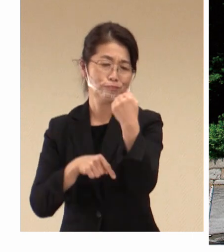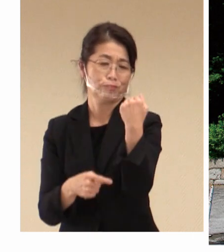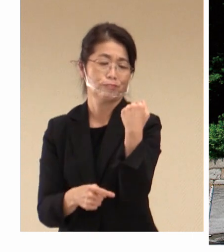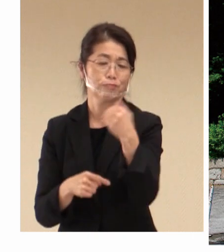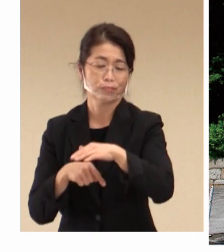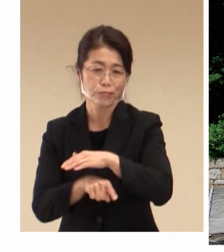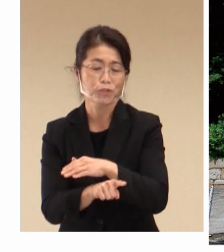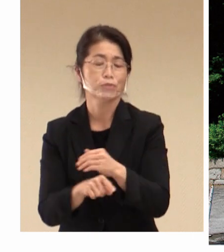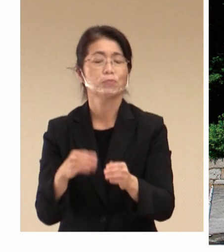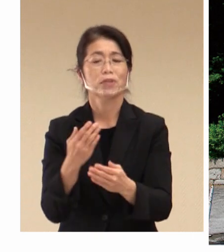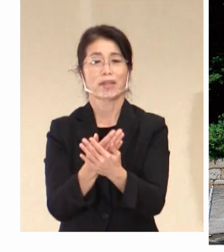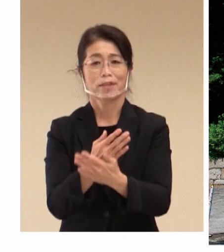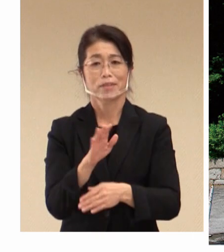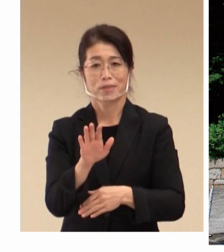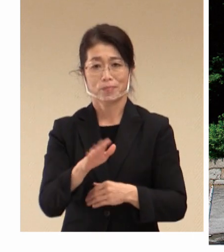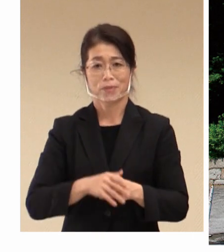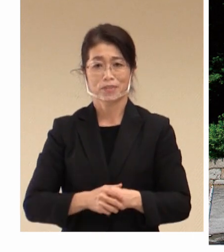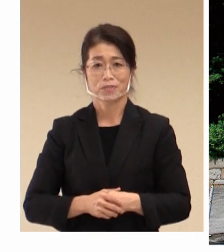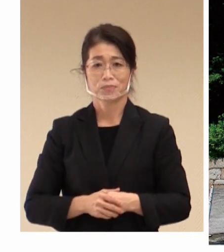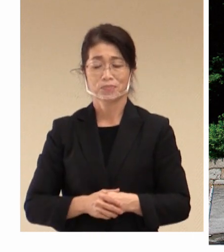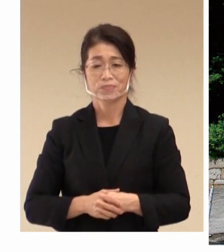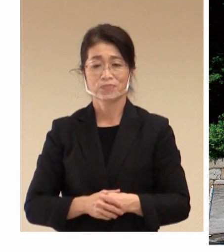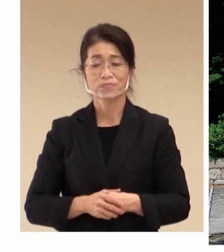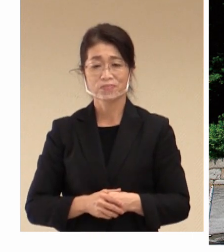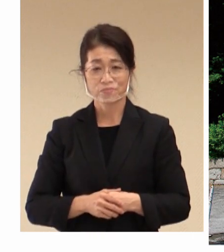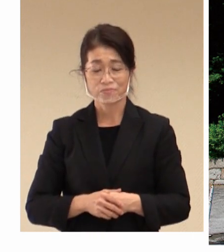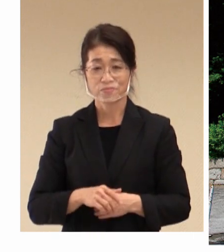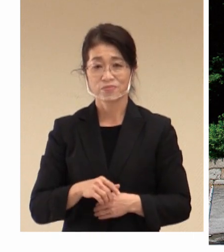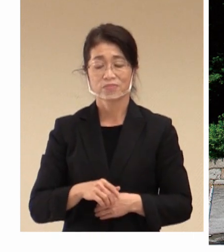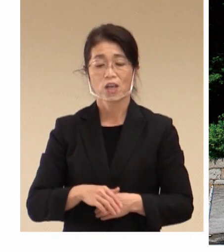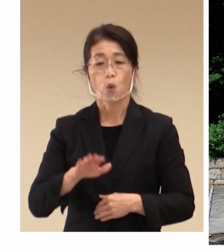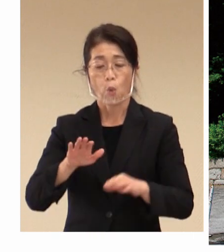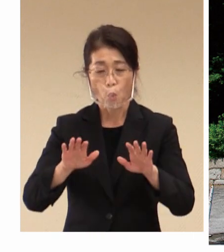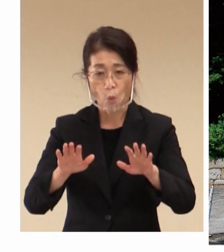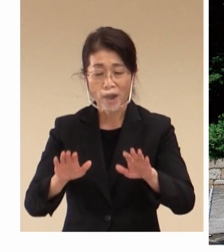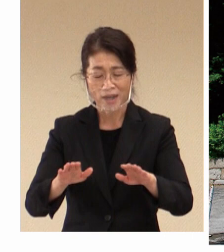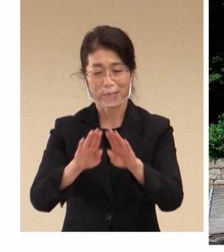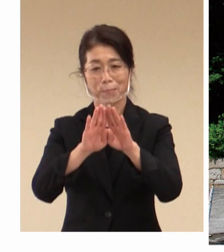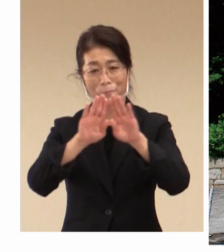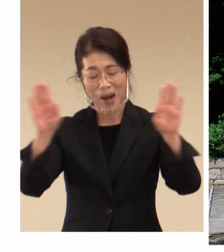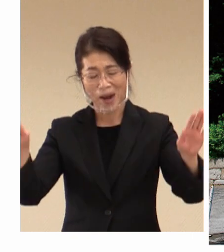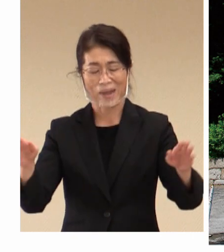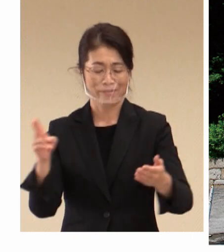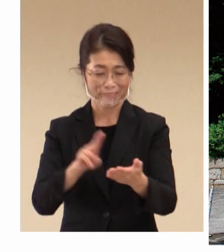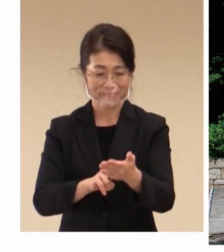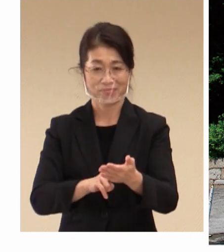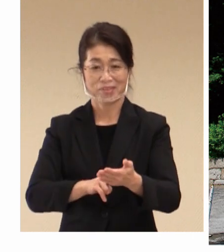このような観点から大変今回の 開催決定を喜んでおります。